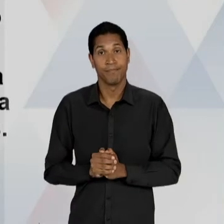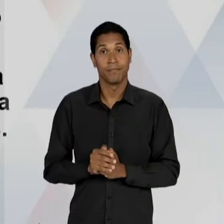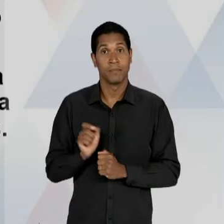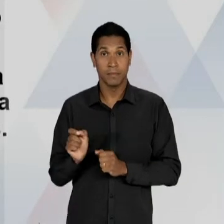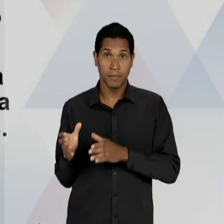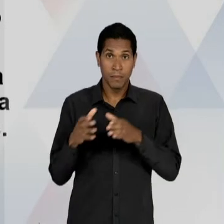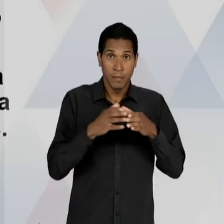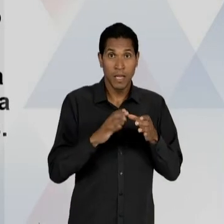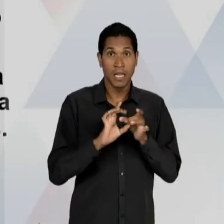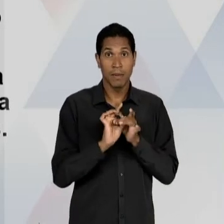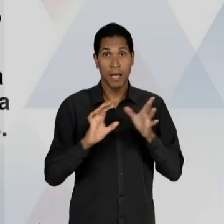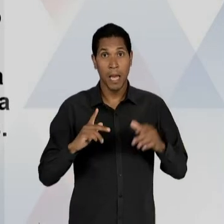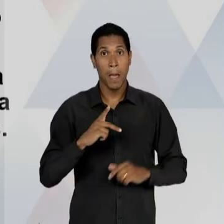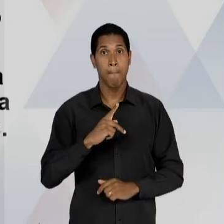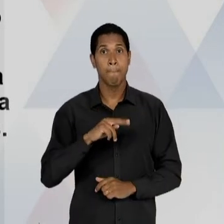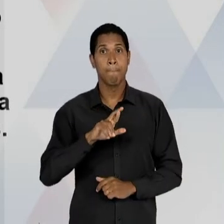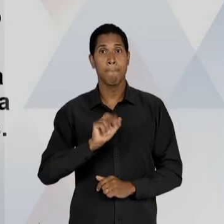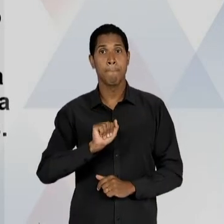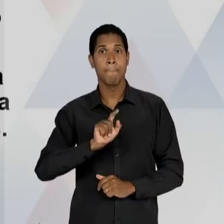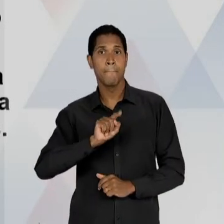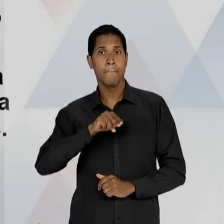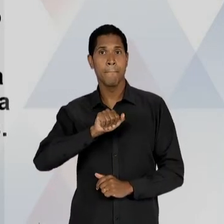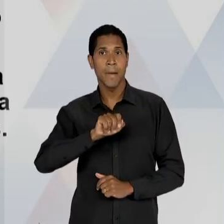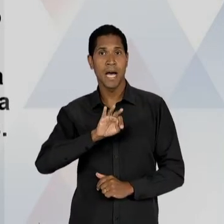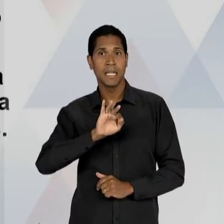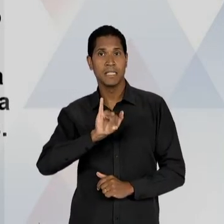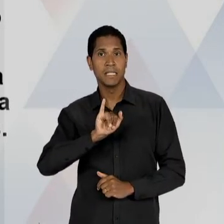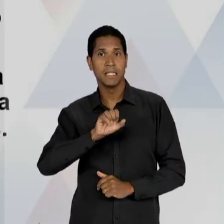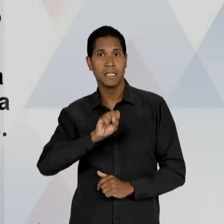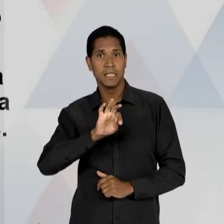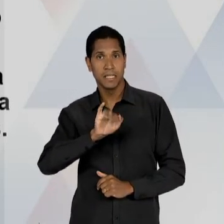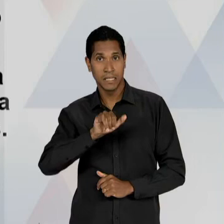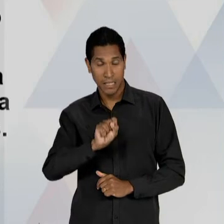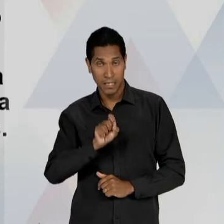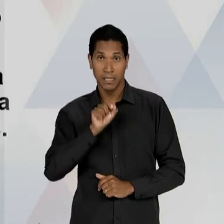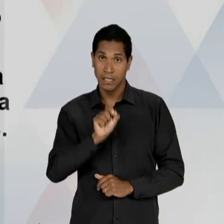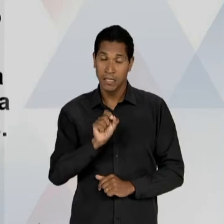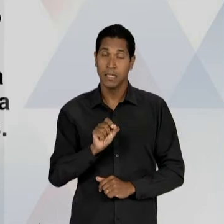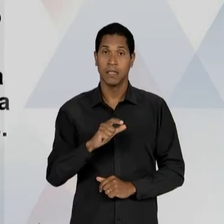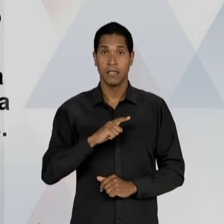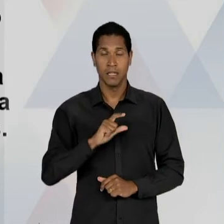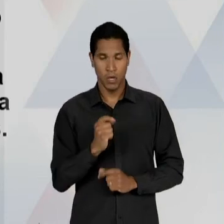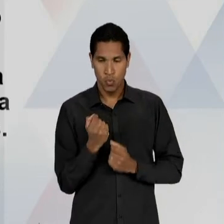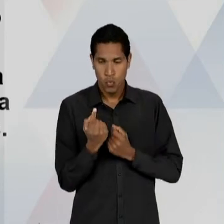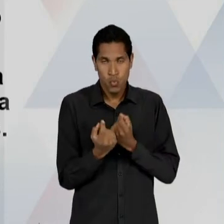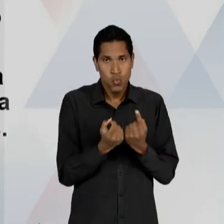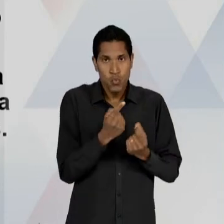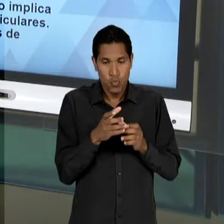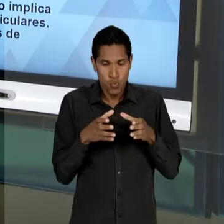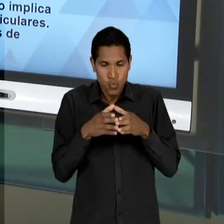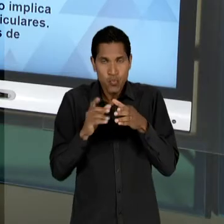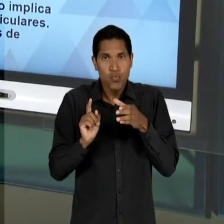INCLUSIVE PARTE DOS PIONEIROS, TAMBÉM UMA OUTRA PARTE DESSES LIBERAIS QUE ESTAVAM LÁ NA DÉCADA